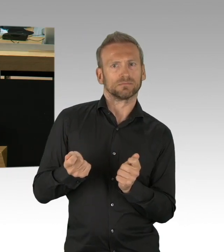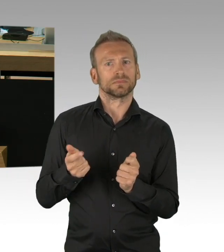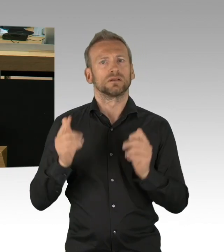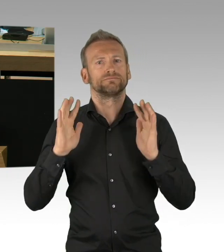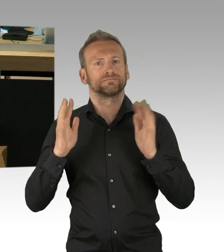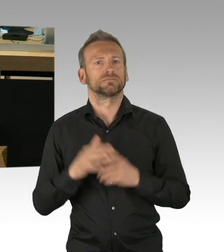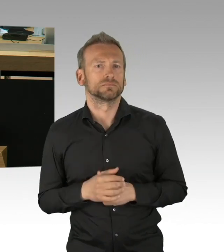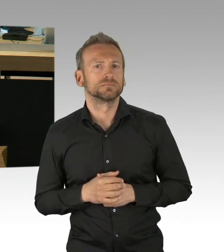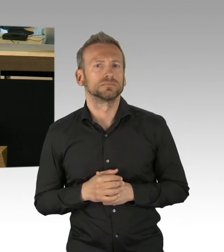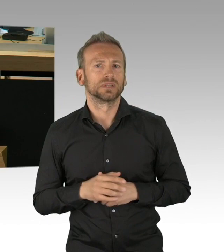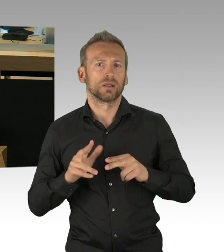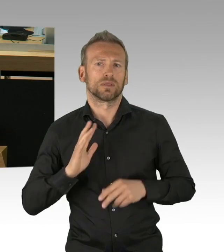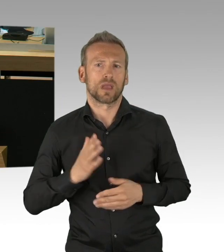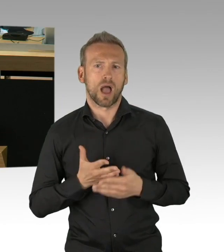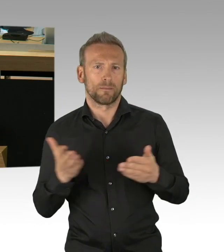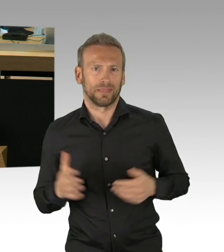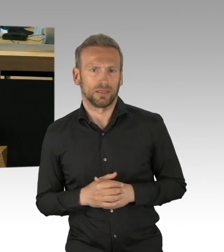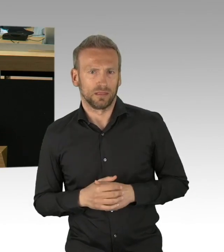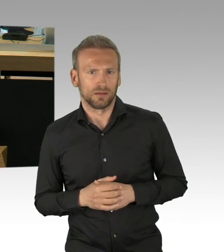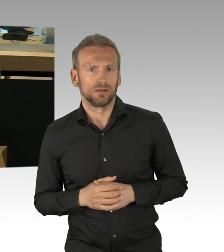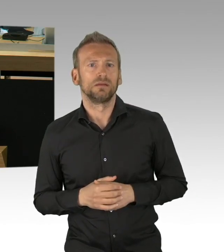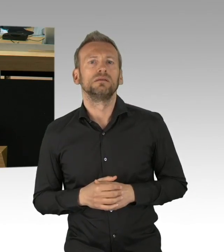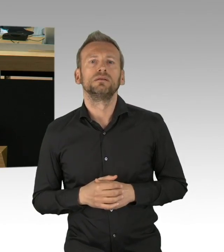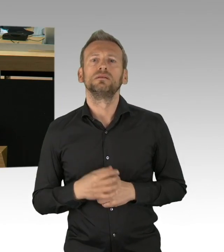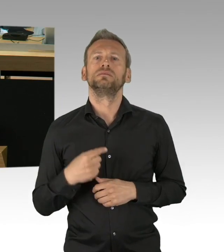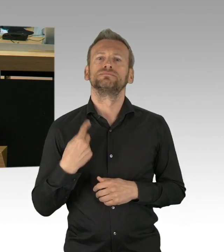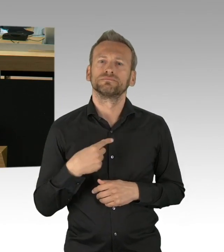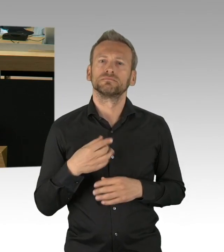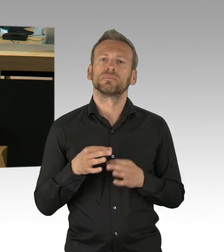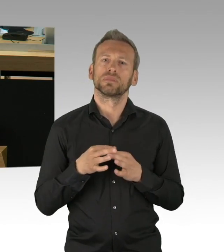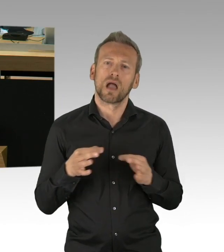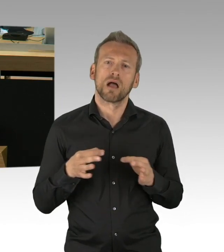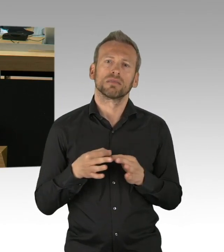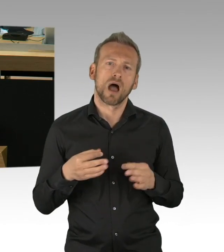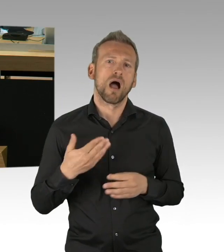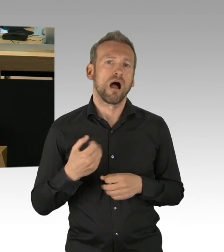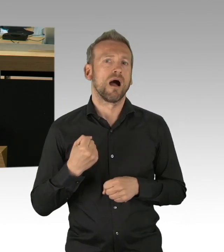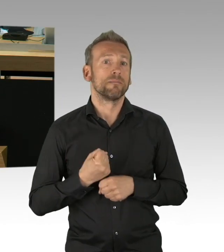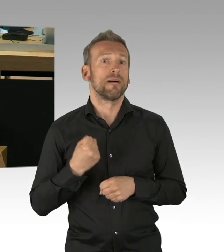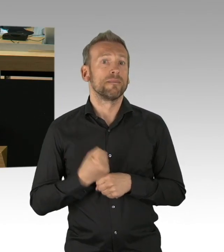und den ganzen wirtschaftspolitischen Maßnahmen, die wir in Berlin mit den Nachtragshaushalt aufzeigen werden,